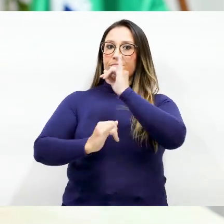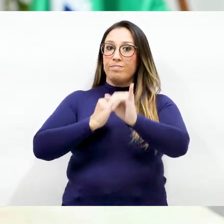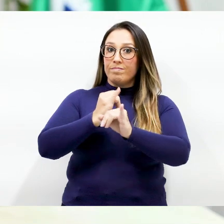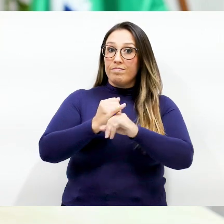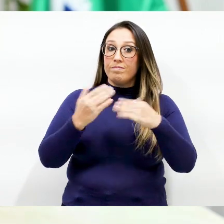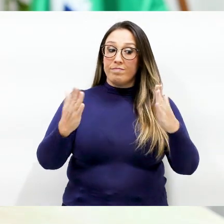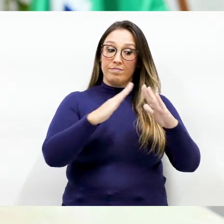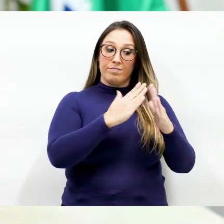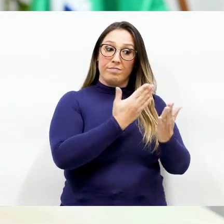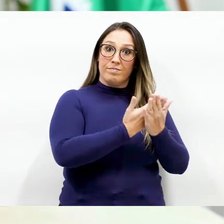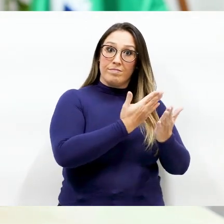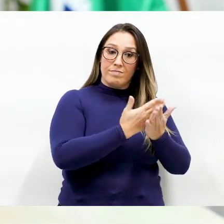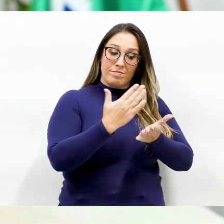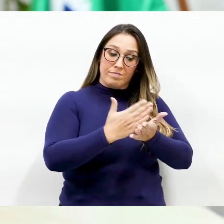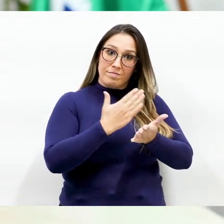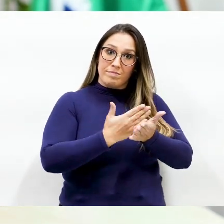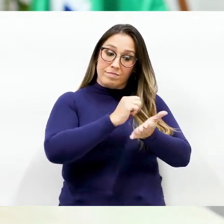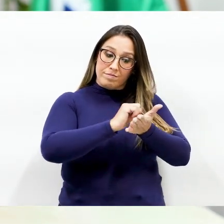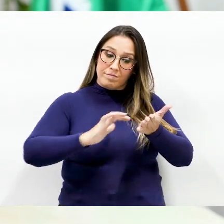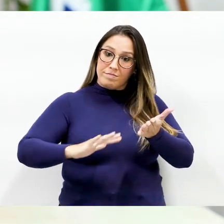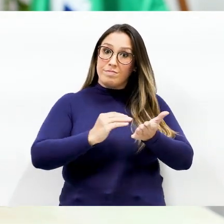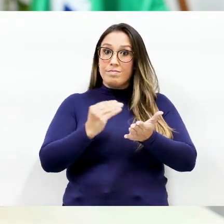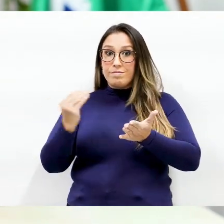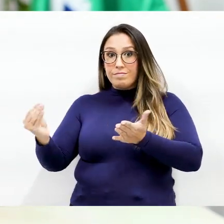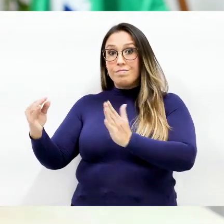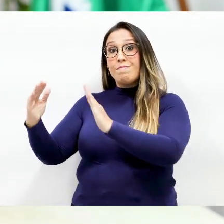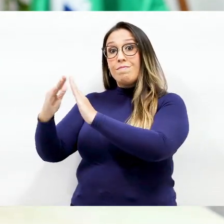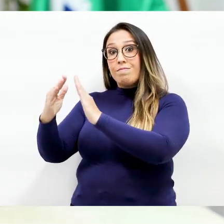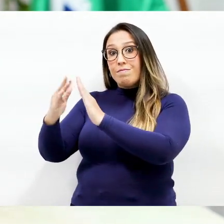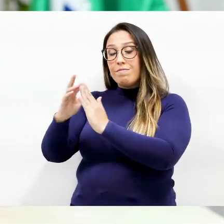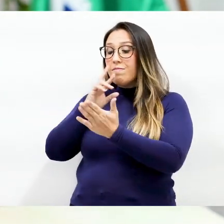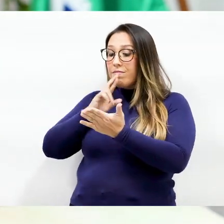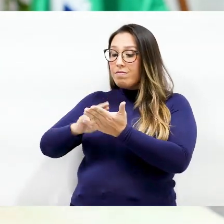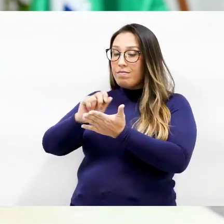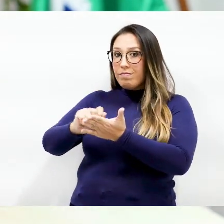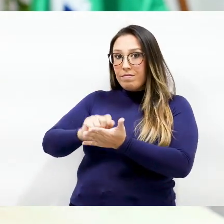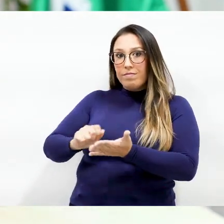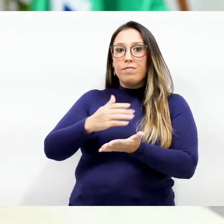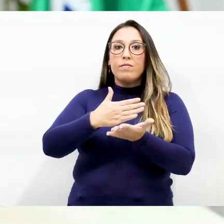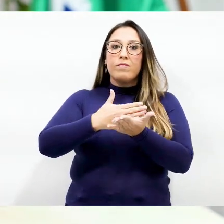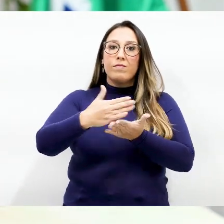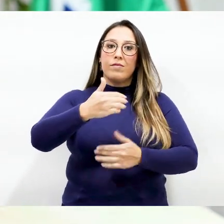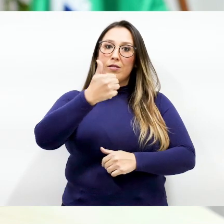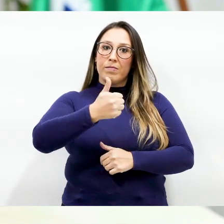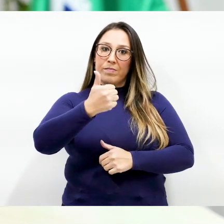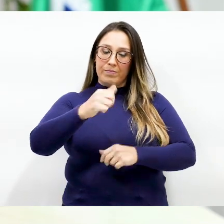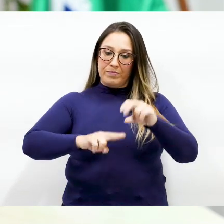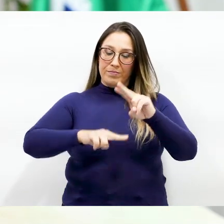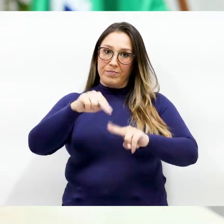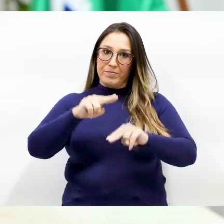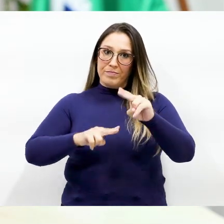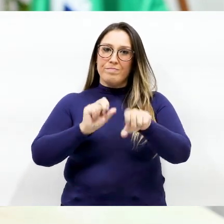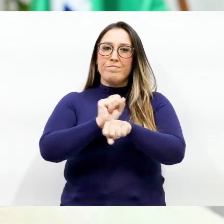as tarefas vão ser entregues na escola para fazer em casa a partir do dia 1º de junho E espero que em breve